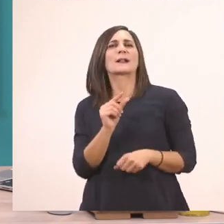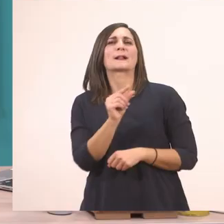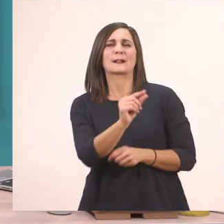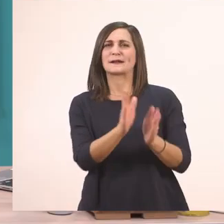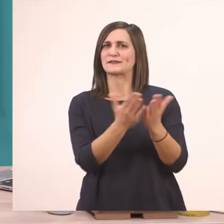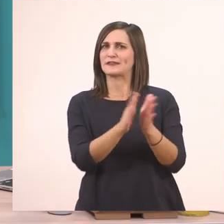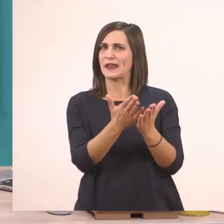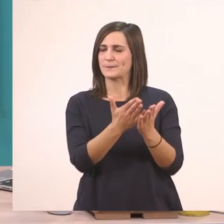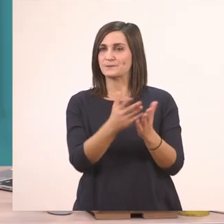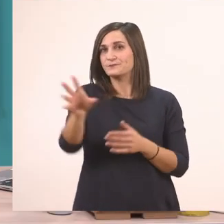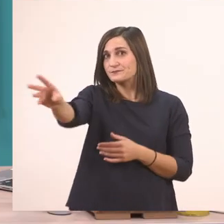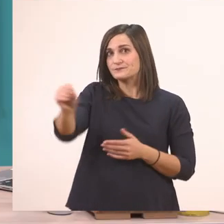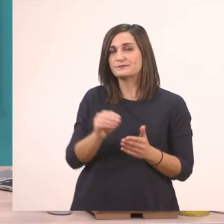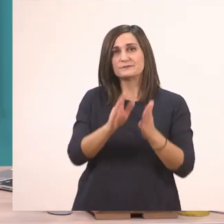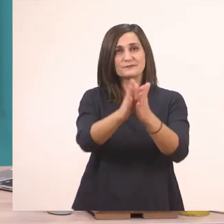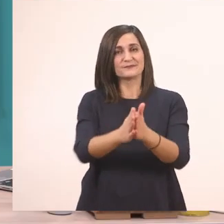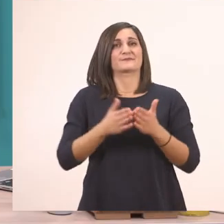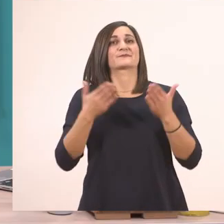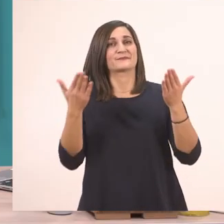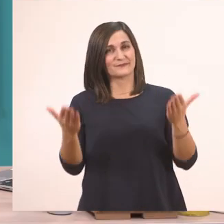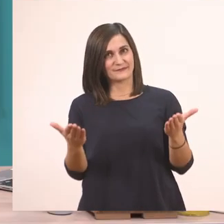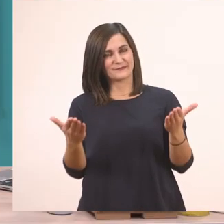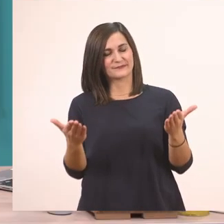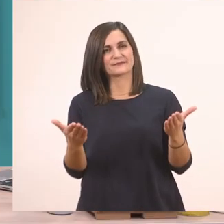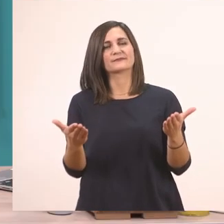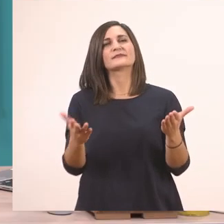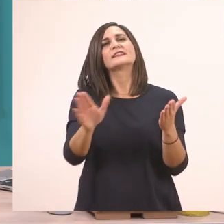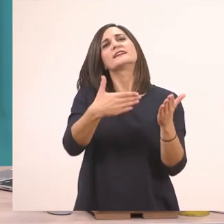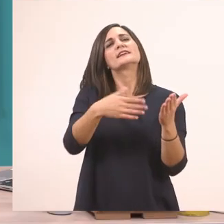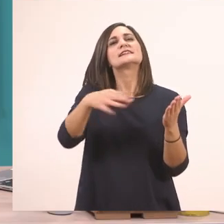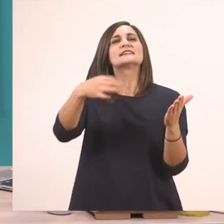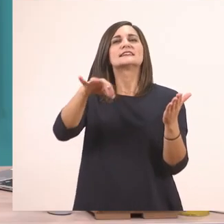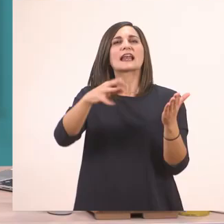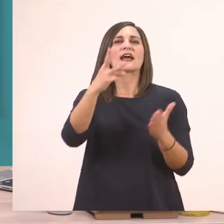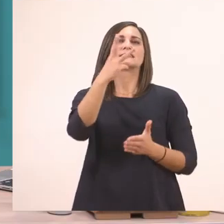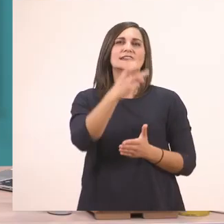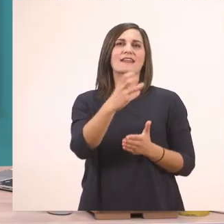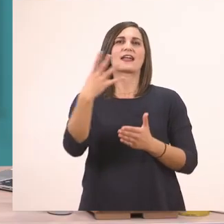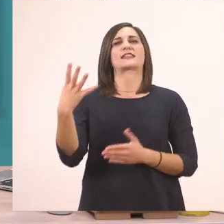Γι' αυτό θέλω να ανοίξετε κι εσείς το βιβλιαράκι σας στη σελίδα 34...